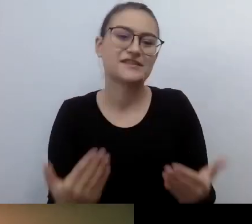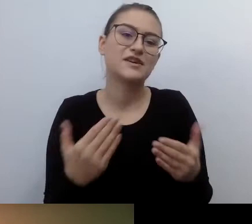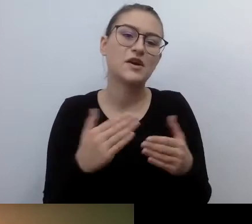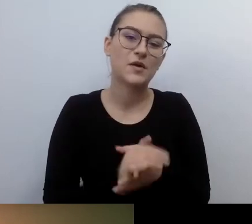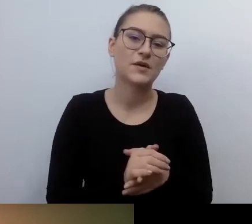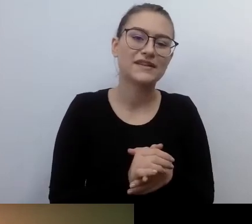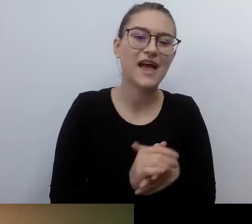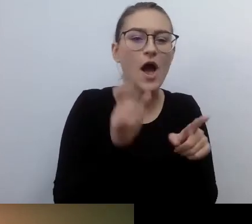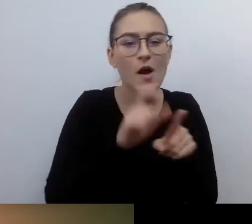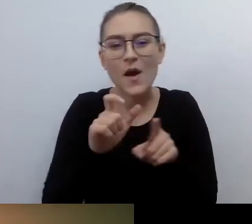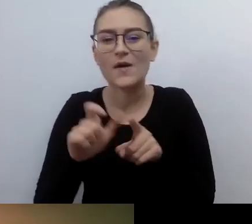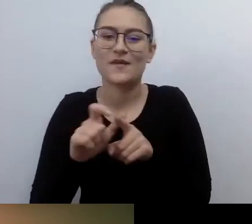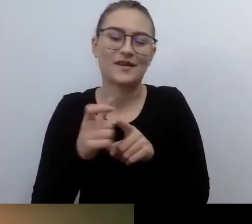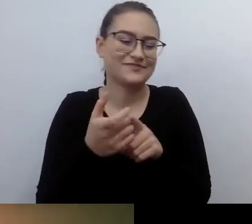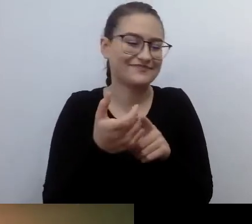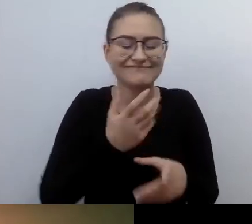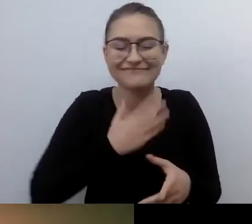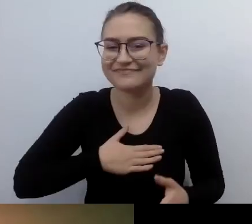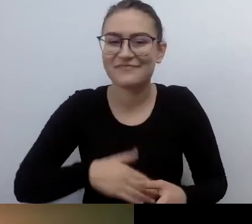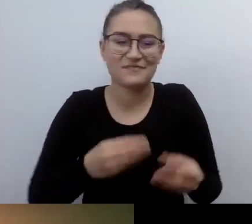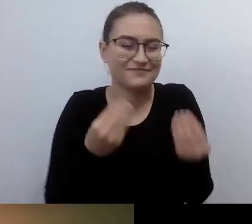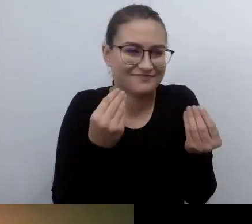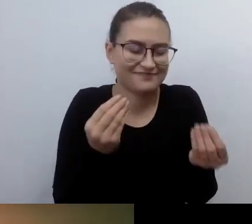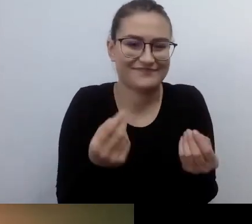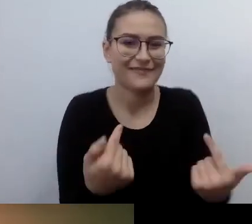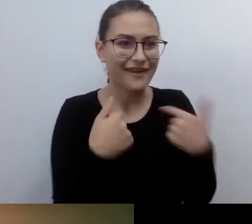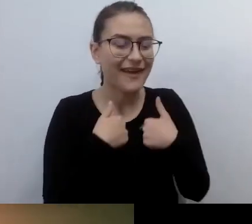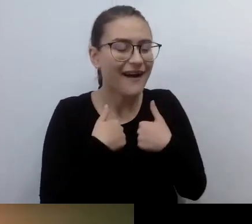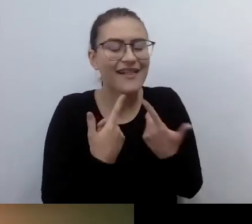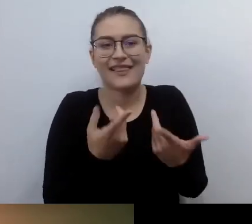To od razu duże zobowiązanie. MAŁGORZATA: E tam.